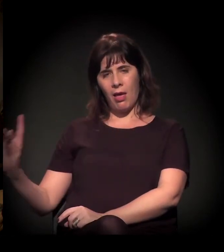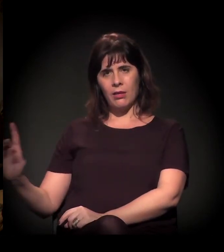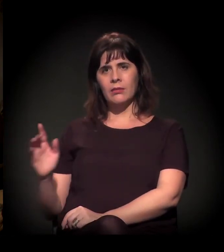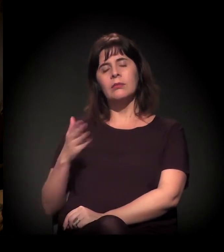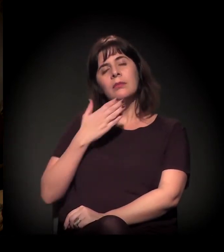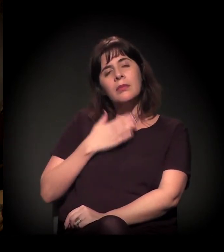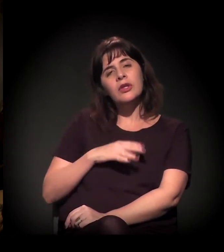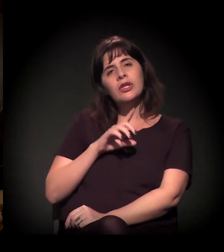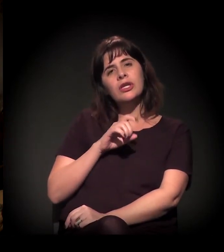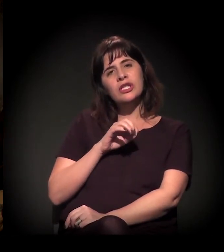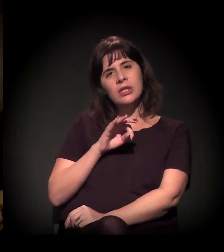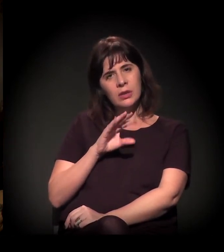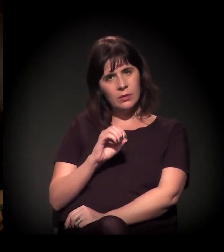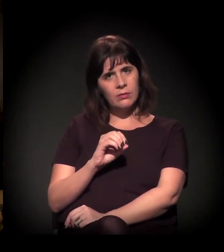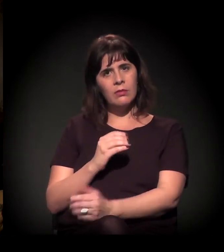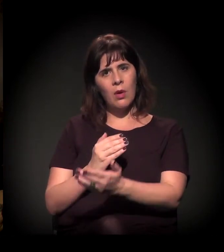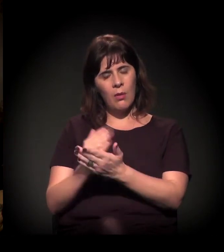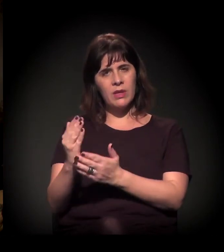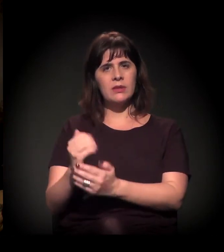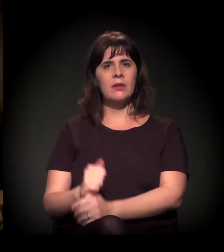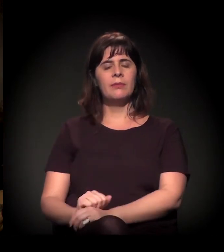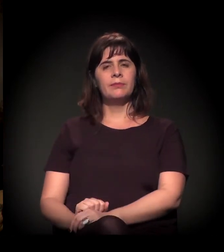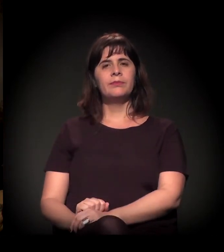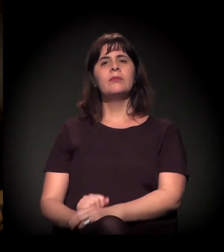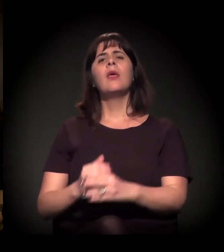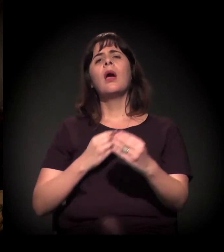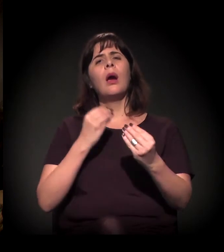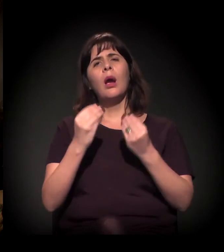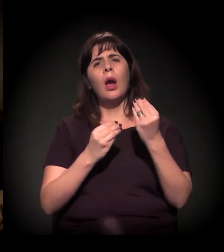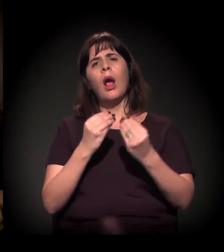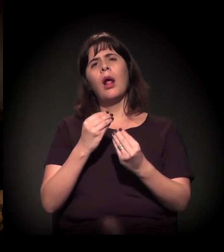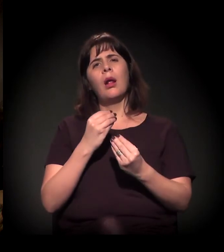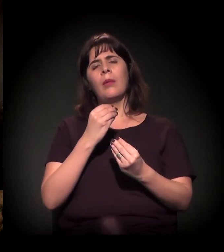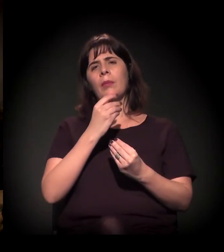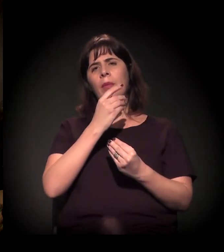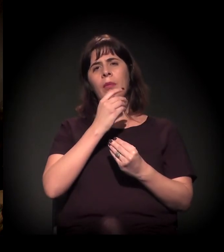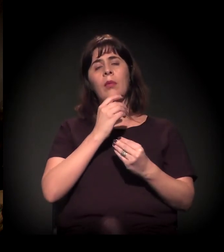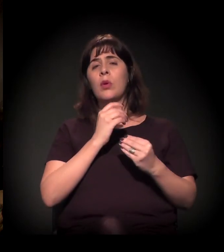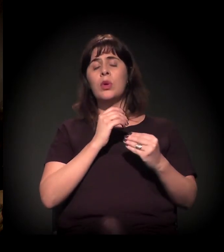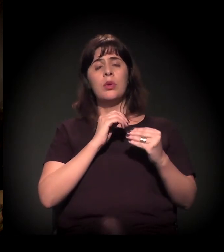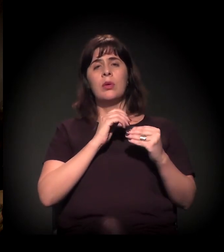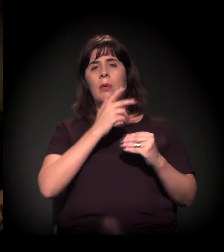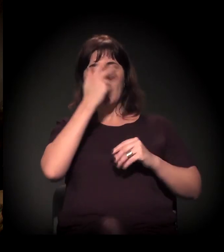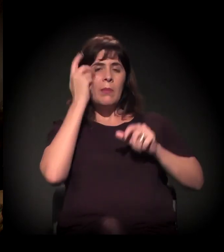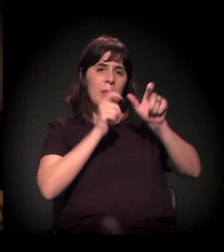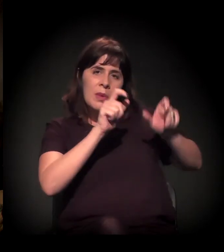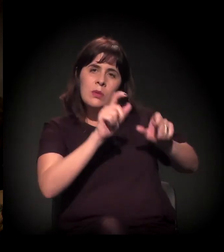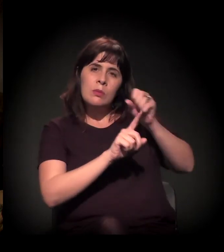Com relação à gentrificação e todo esse processo que vem vindo avassaladoramente,